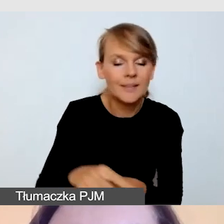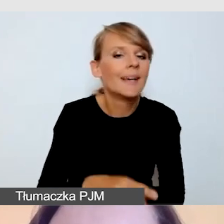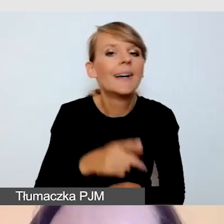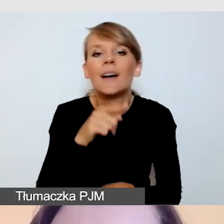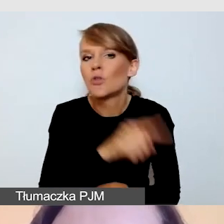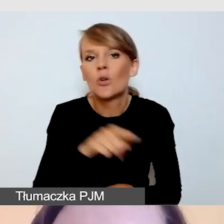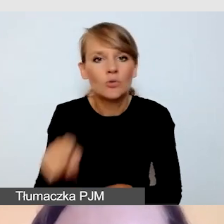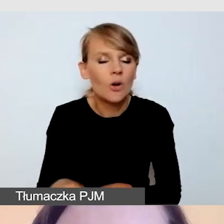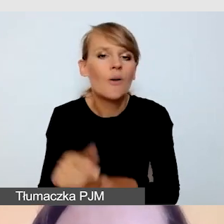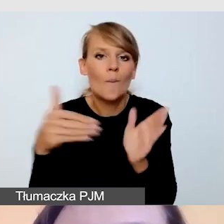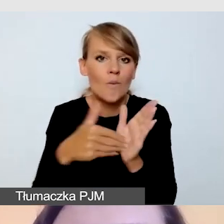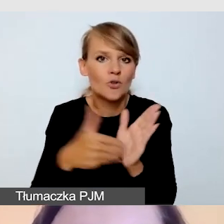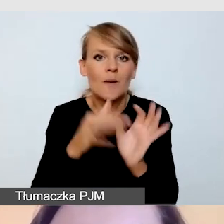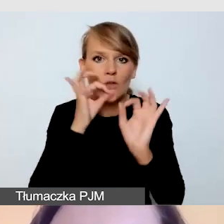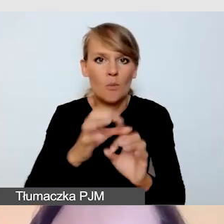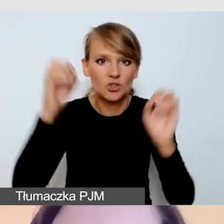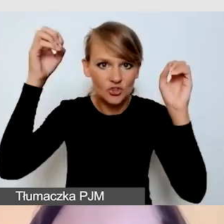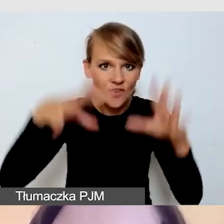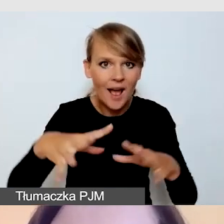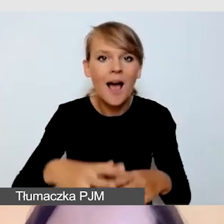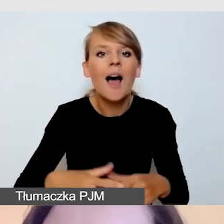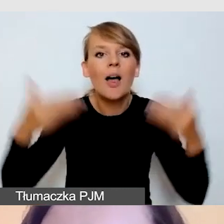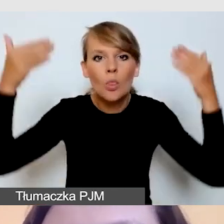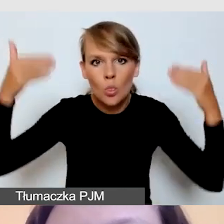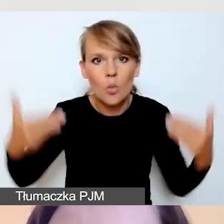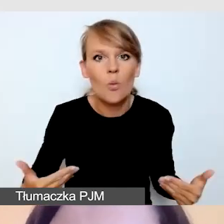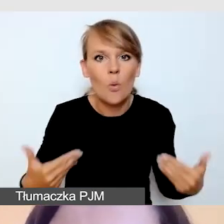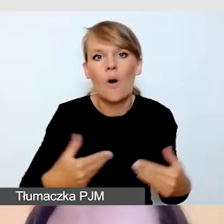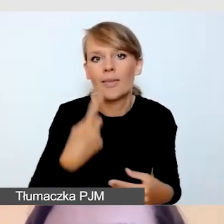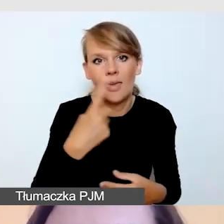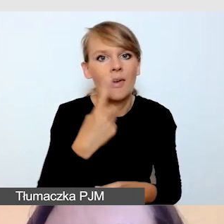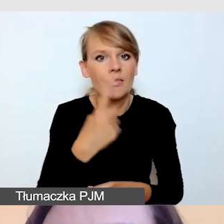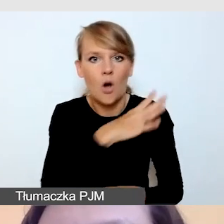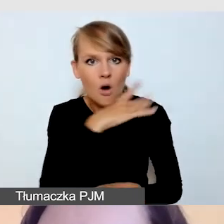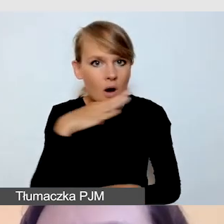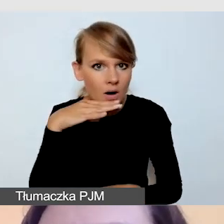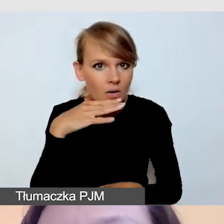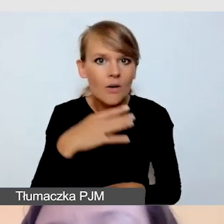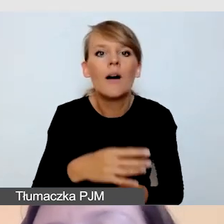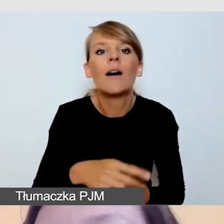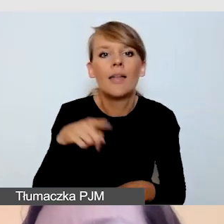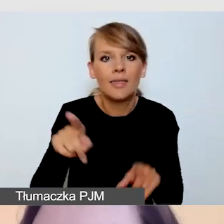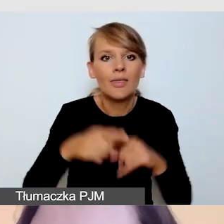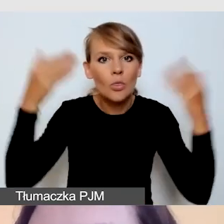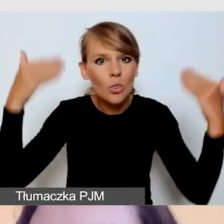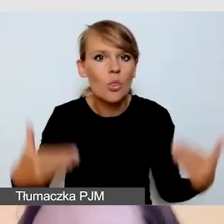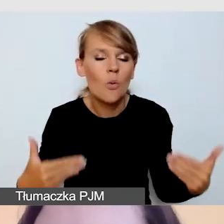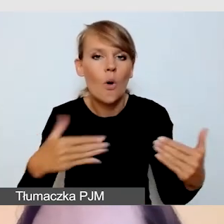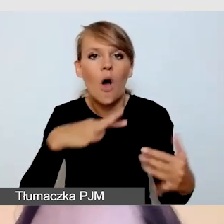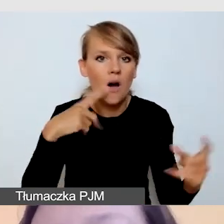miał jednolite tło i bardzo dobrze nam się z tego tła wycinał, czyli kontrastował z tłem.